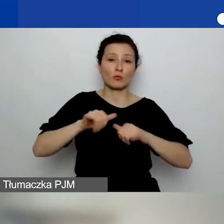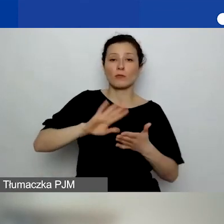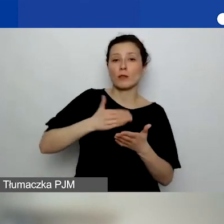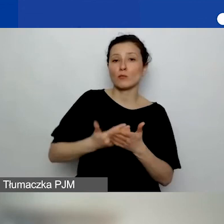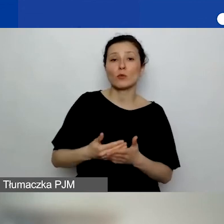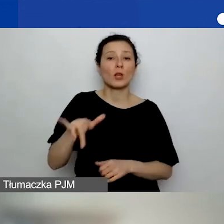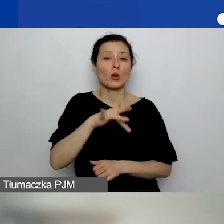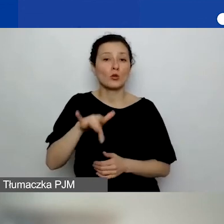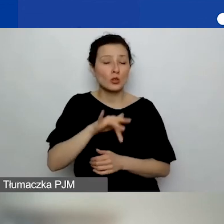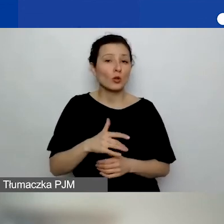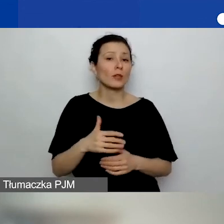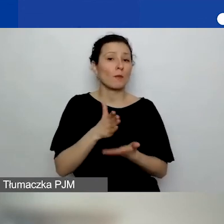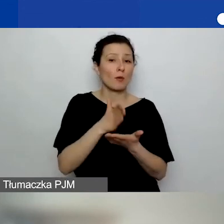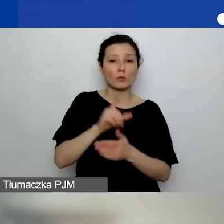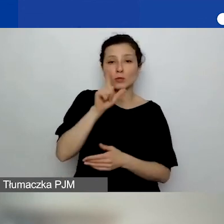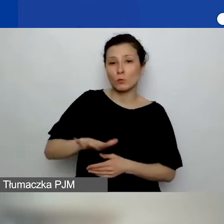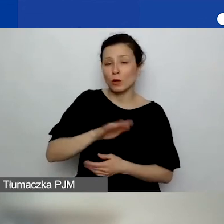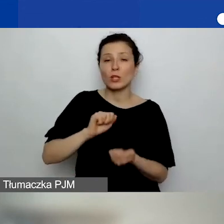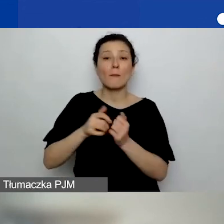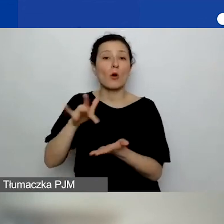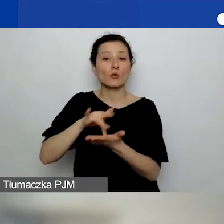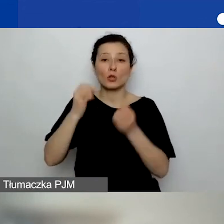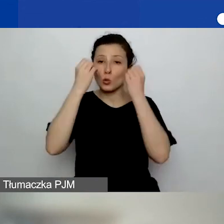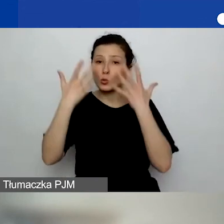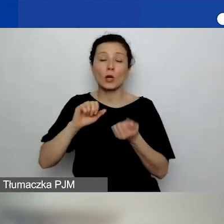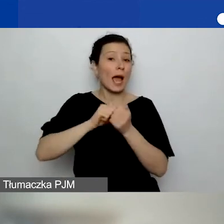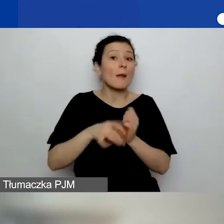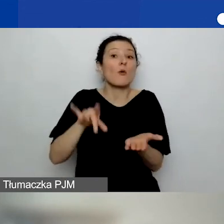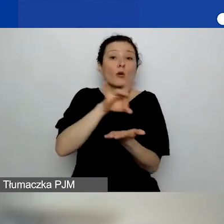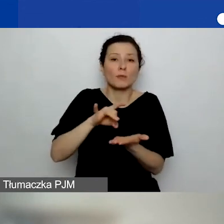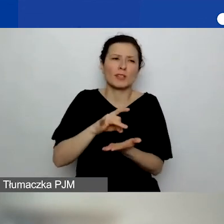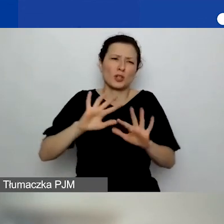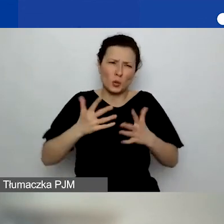czy ośrodek kultury, czy sama gmina, co zwykle oznacza urząd, jak najbardziej.